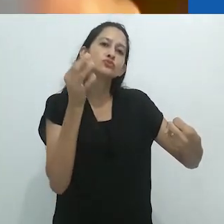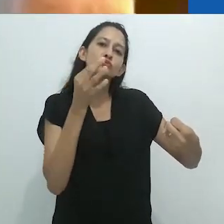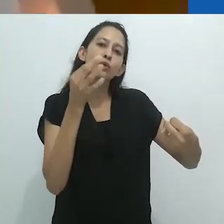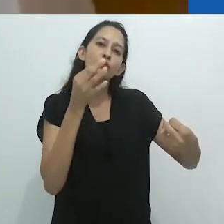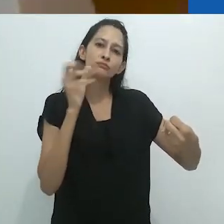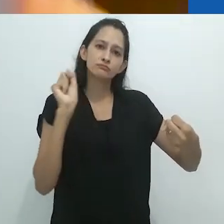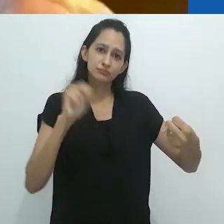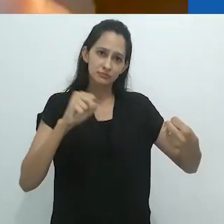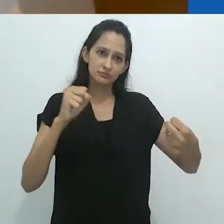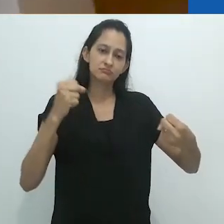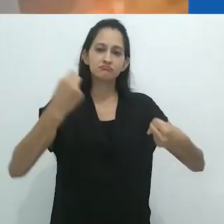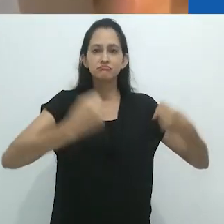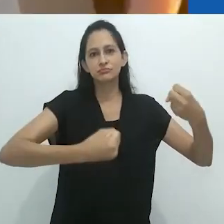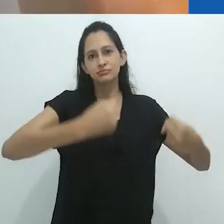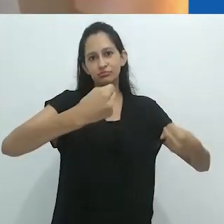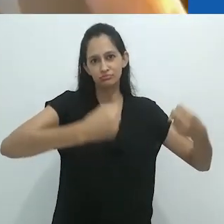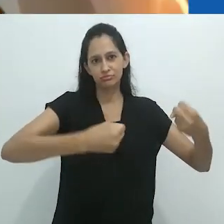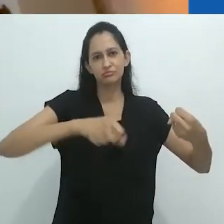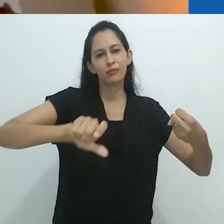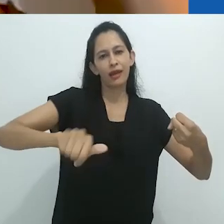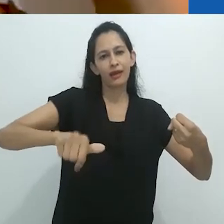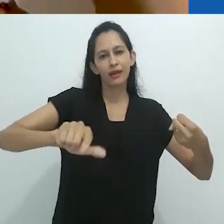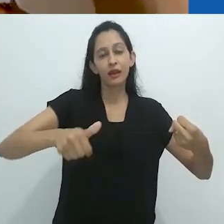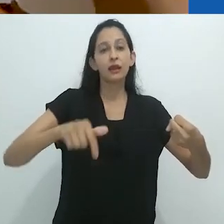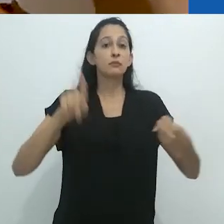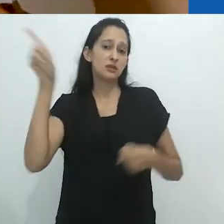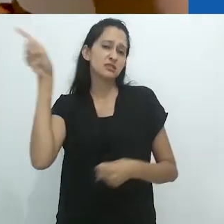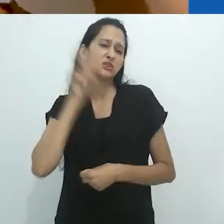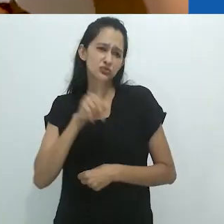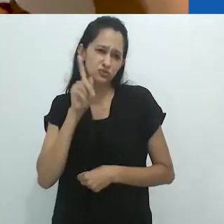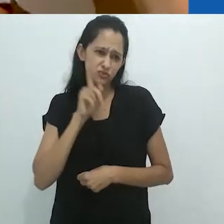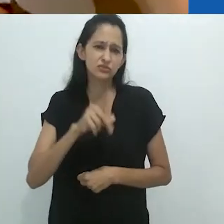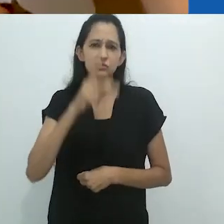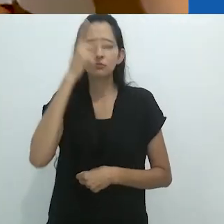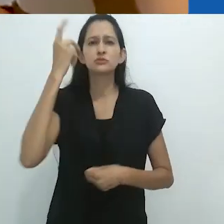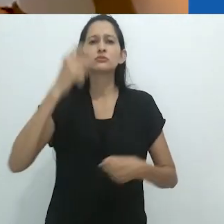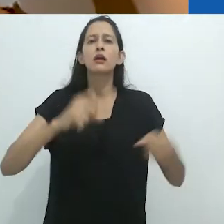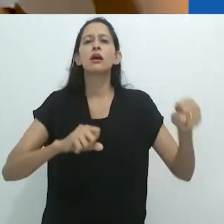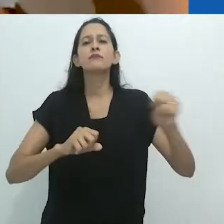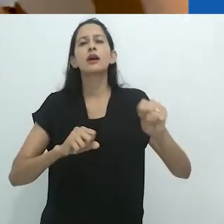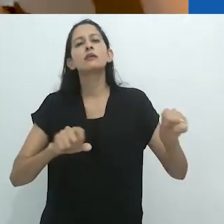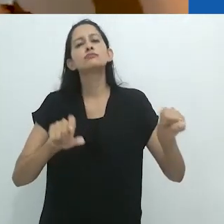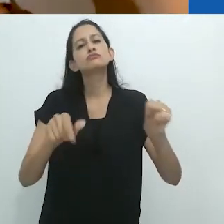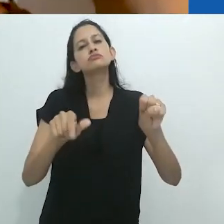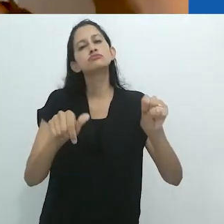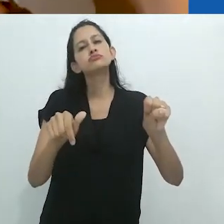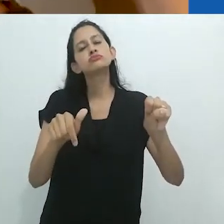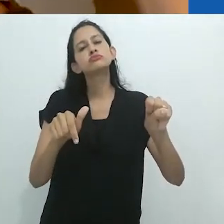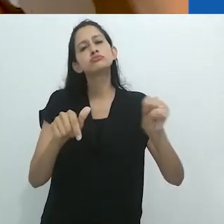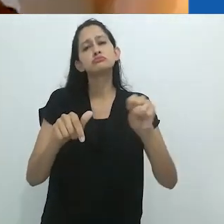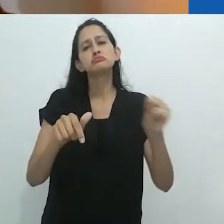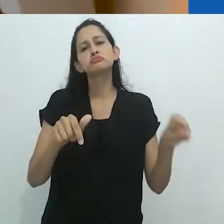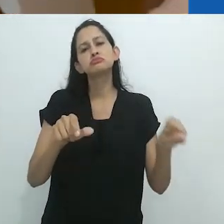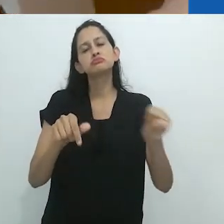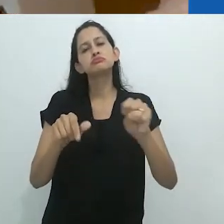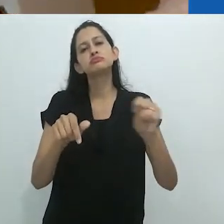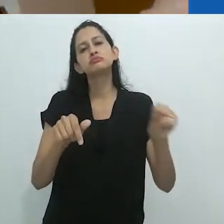Acho que muitos americanos, estadunidenses... a única hora em que ouvem rádio é quando estão dirigindo, certo?!